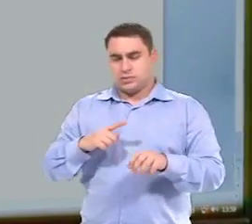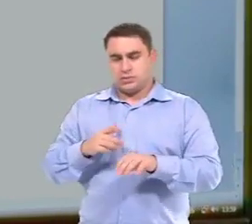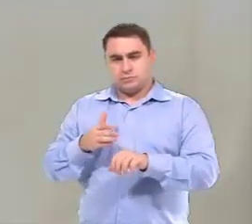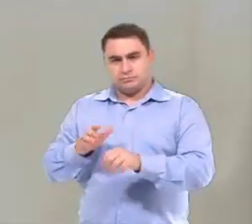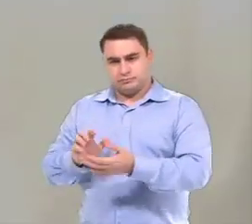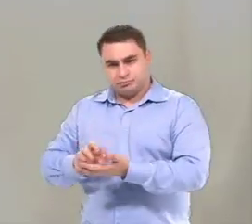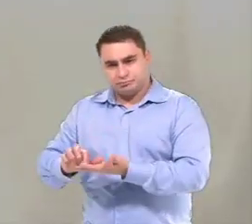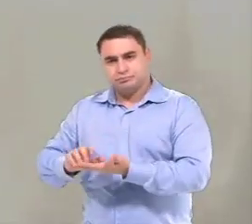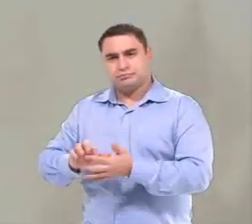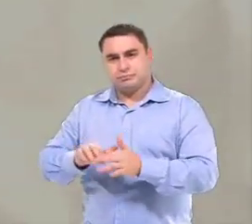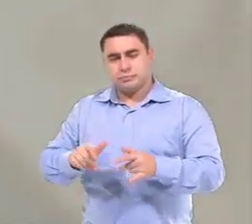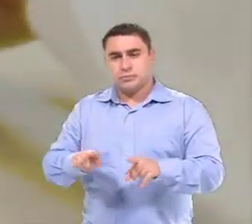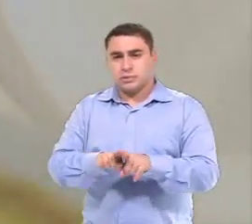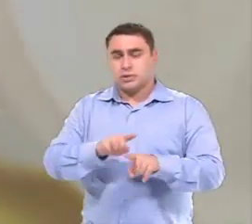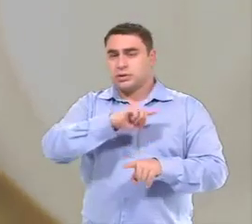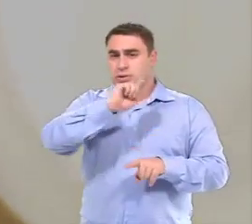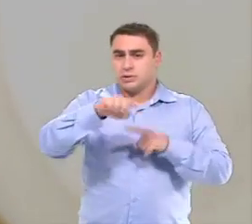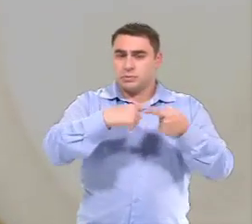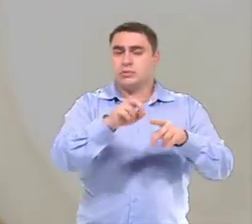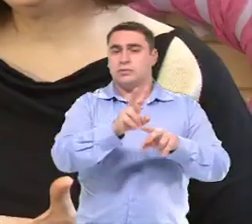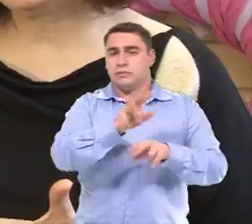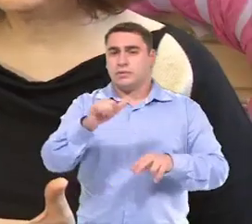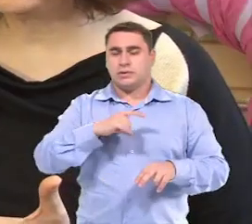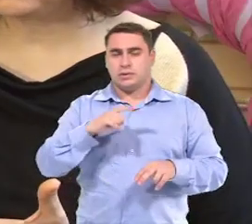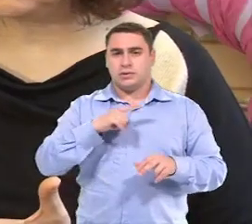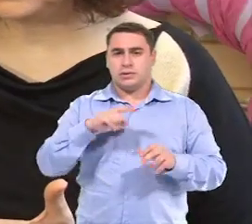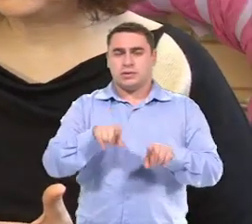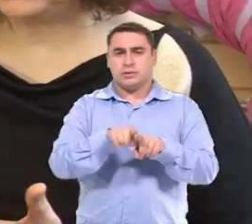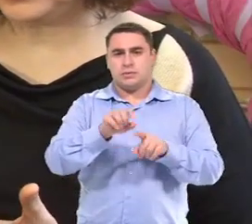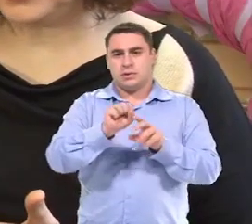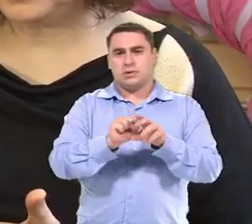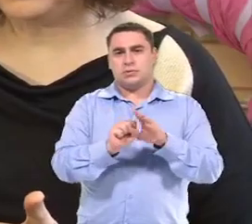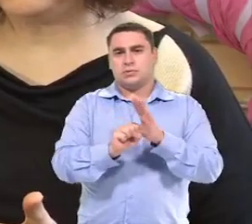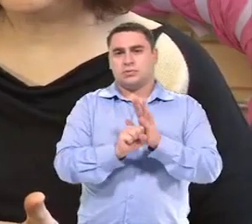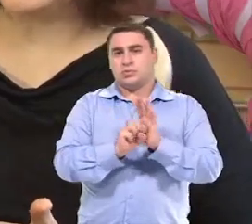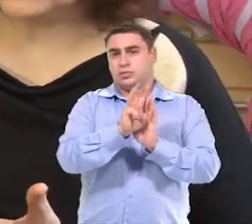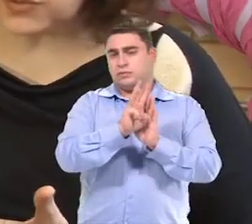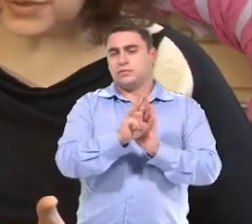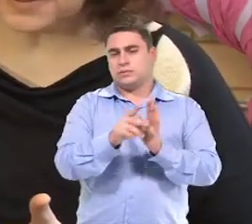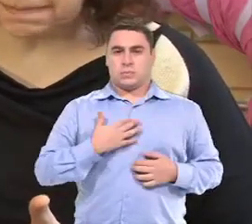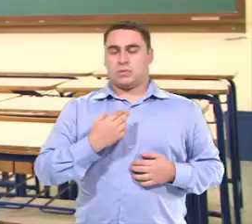Através do acionador e, futuramente com o software de varredura.